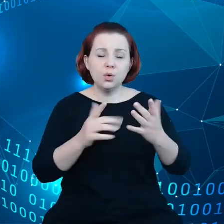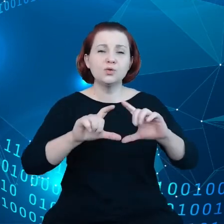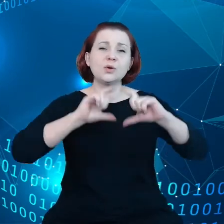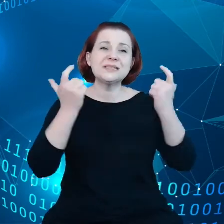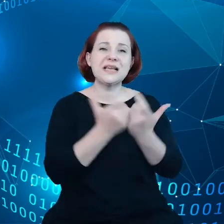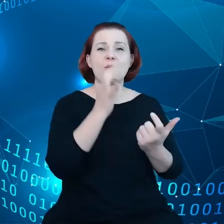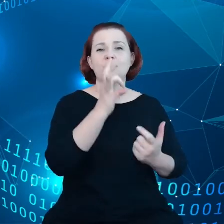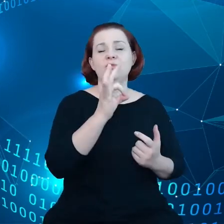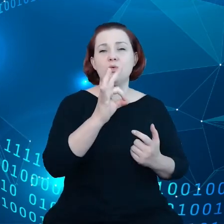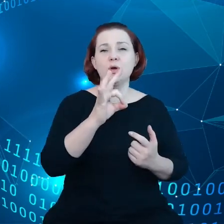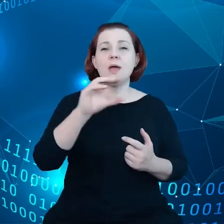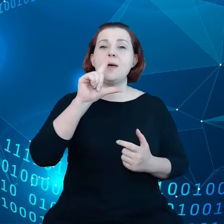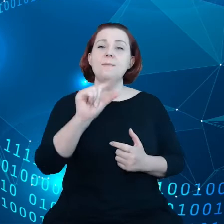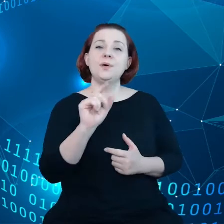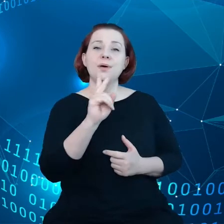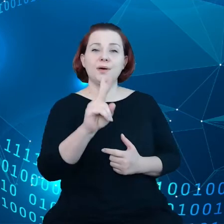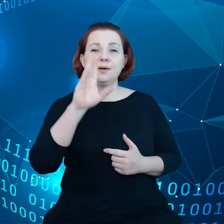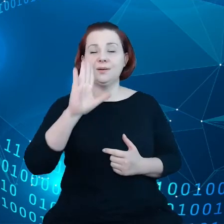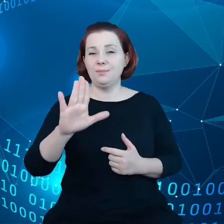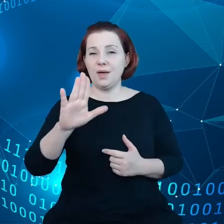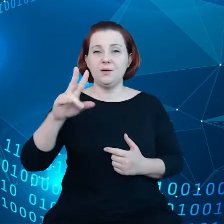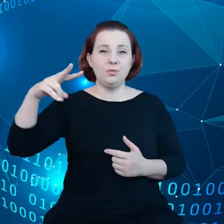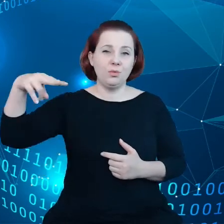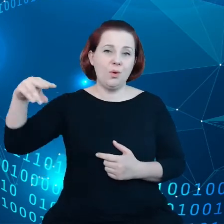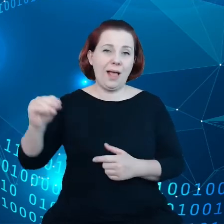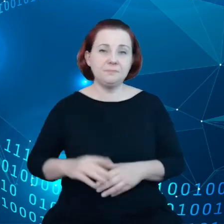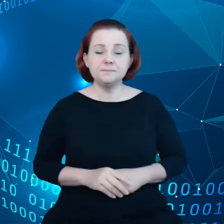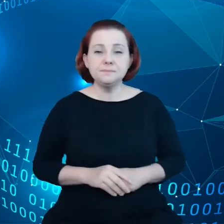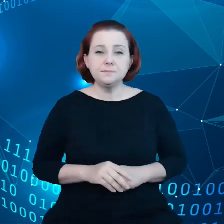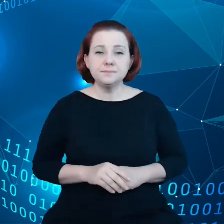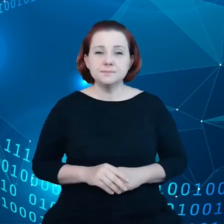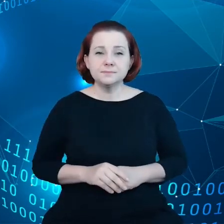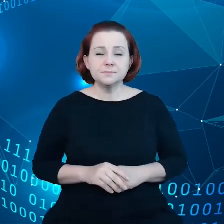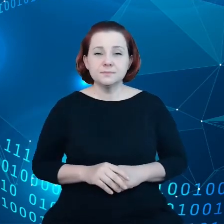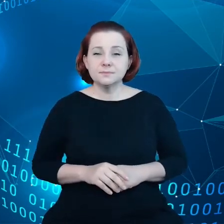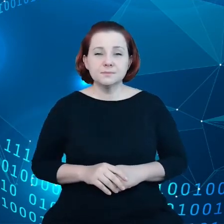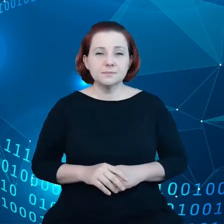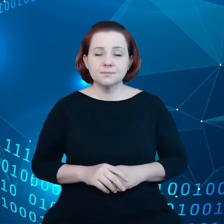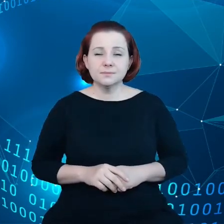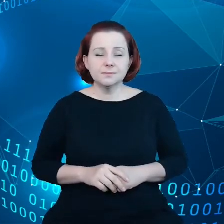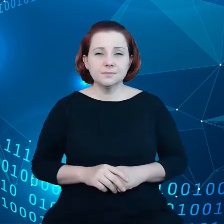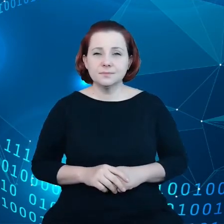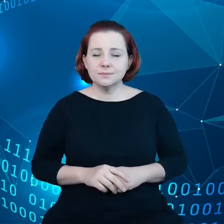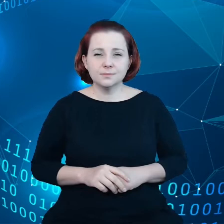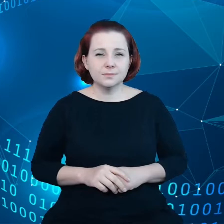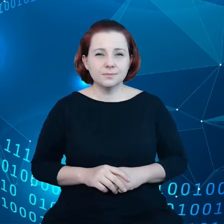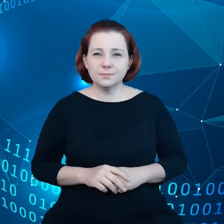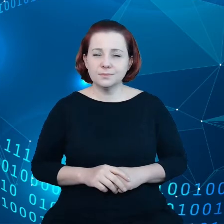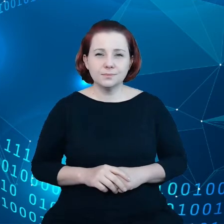Tutaj również potencjał wzrostu jest znaczny. Pani przewodnicząca Komisji Europejskiej Ursula von der Leyen